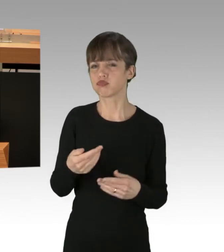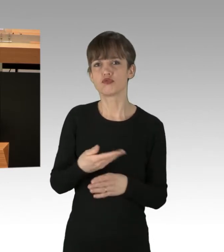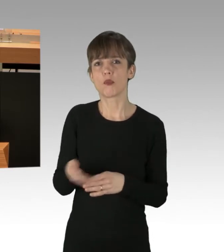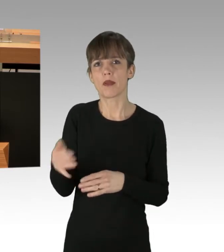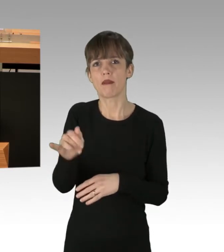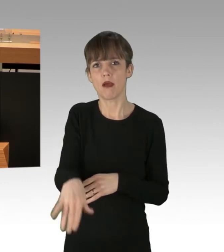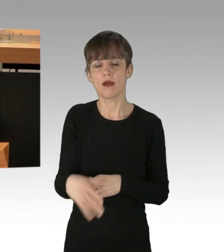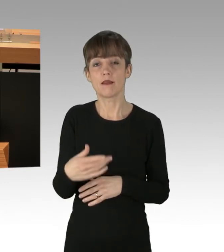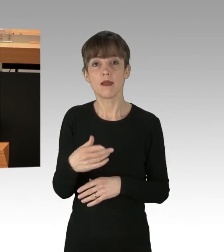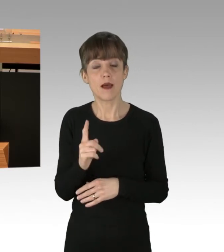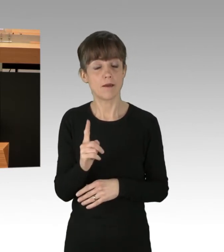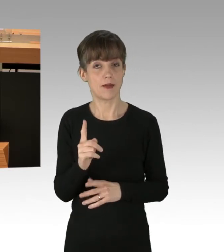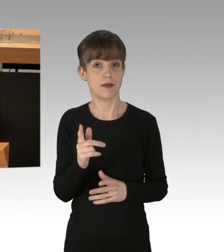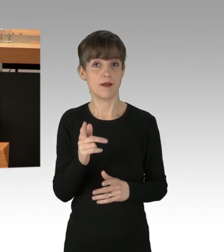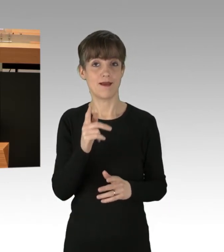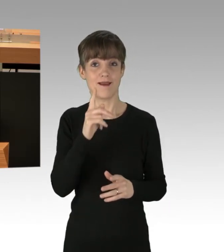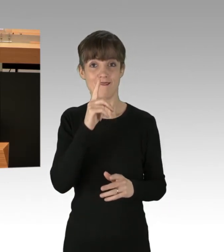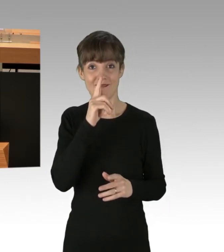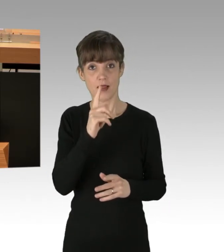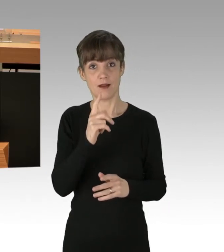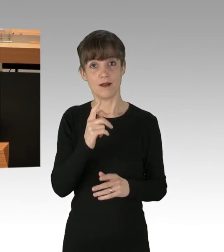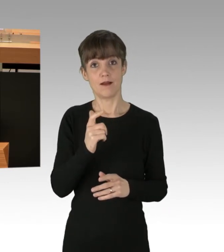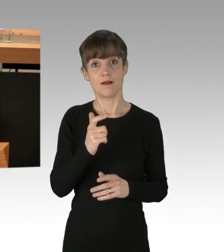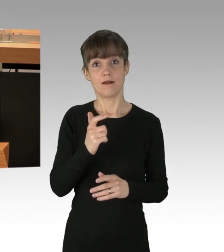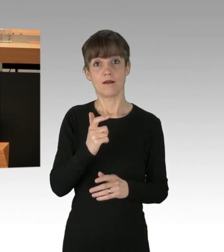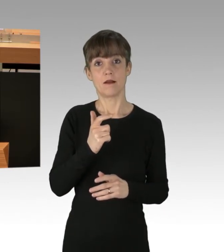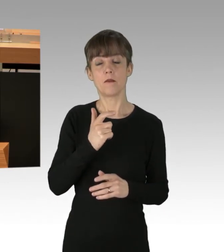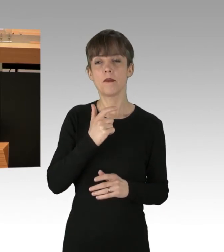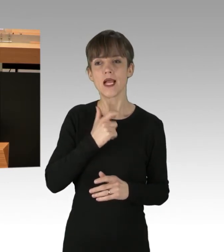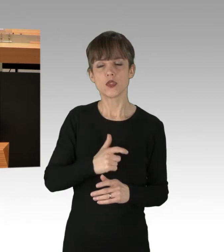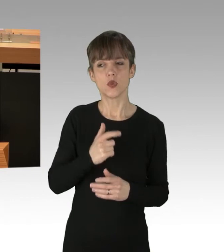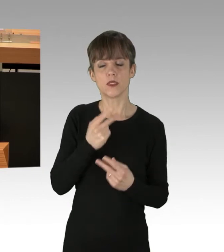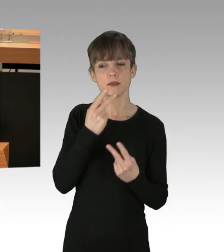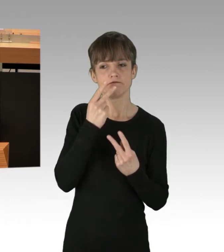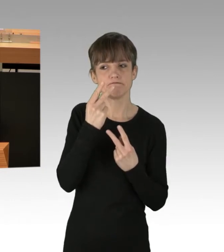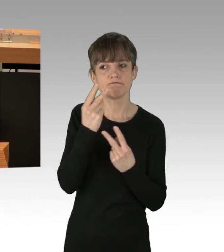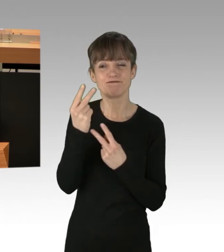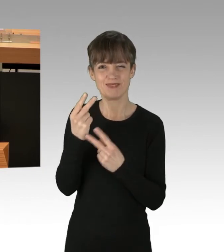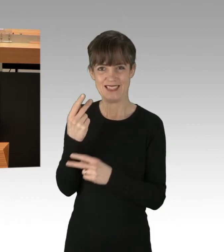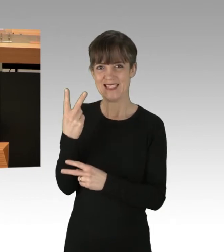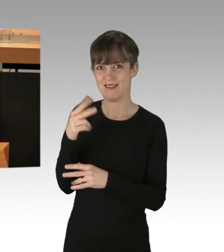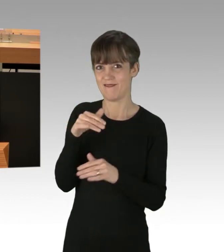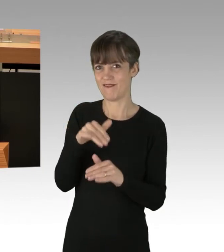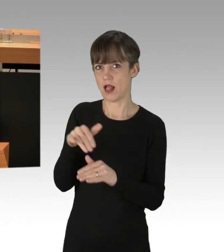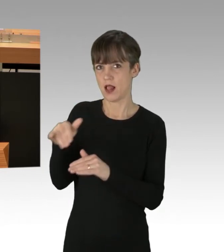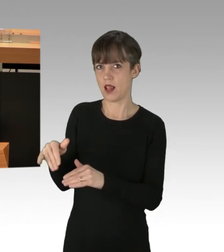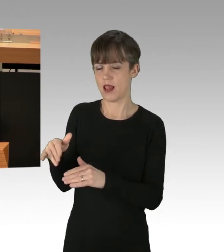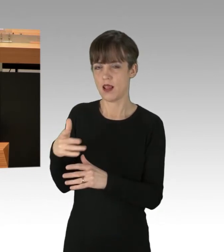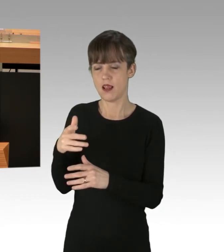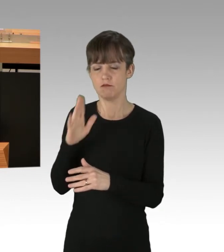Interessanter wird es, wenn man persönliche Eindrücke gewinnt. Und mir sind zwei Fälle bekannt, die ich gerne kundtun möchte.